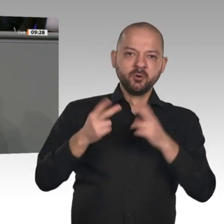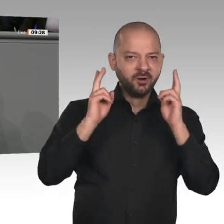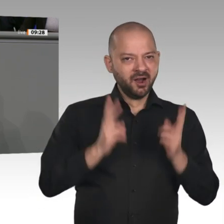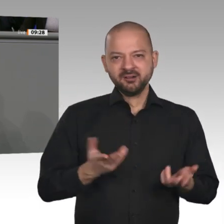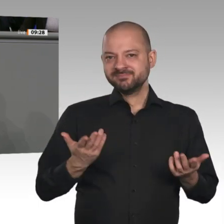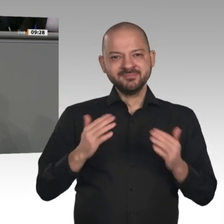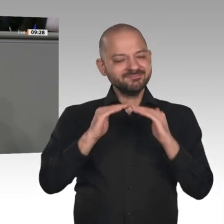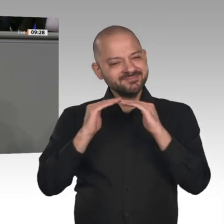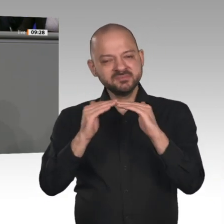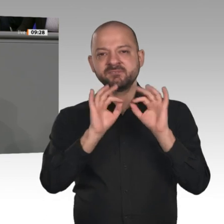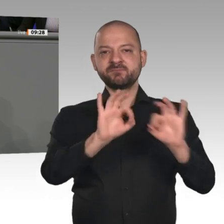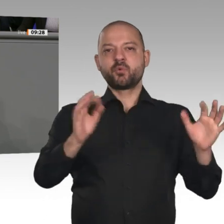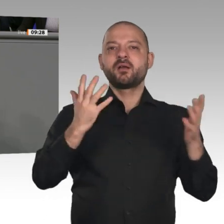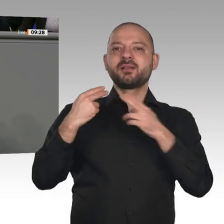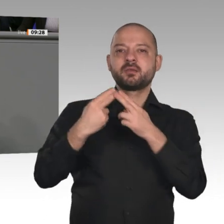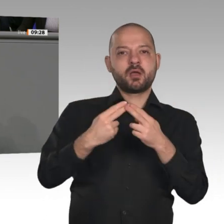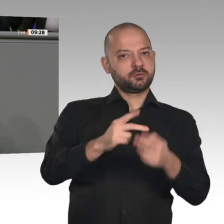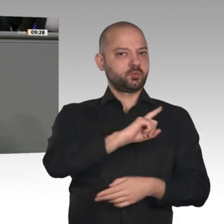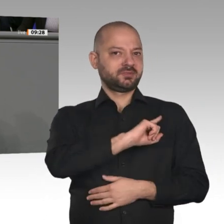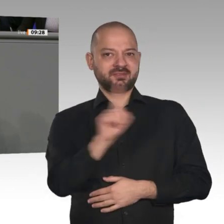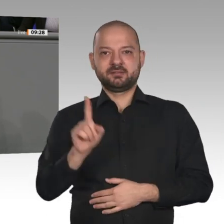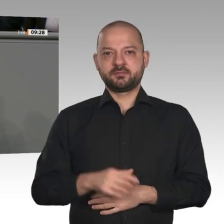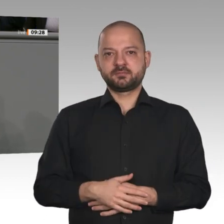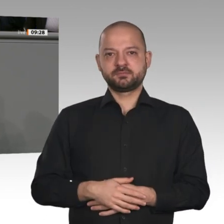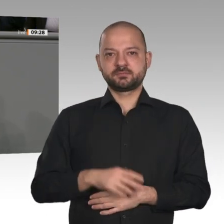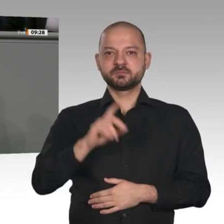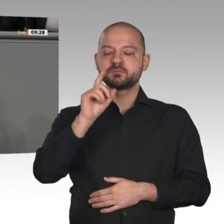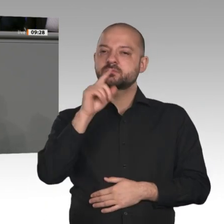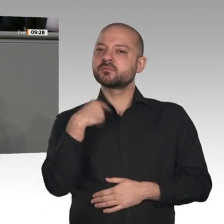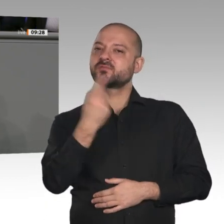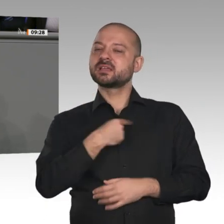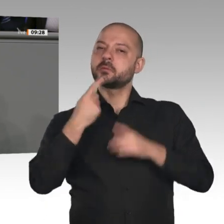brauchen. Lassen Sie uns Steuergelder und Beitragsgelder genauer für diejenigen bündeln,